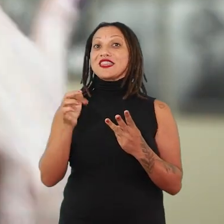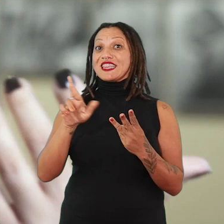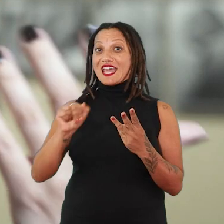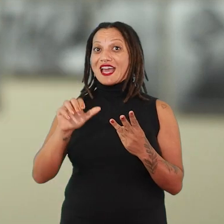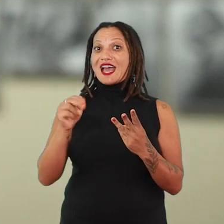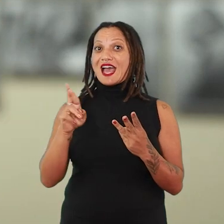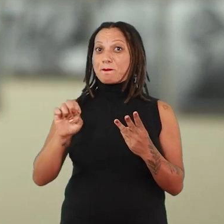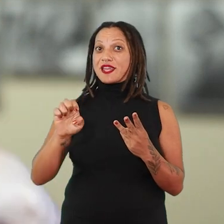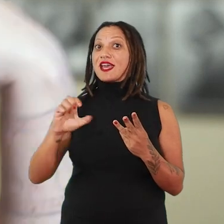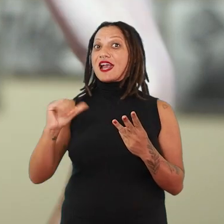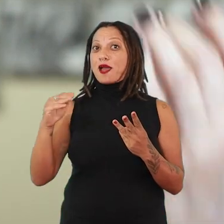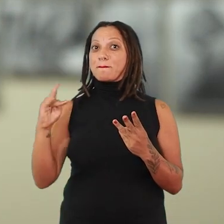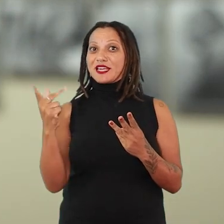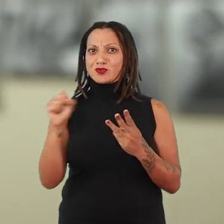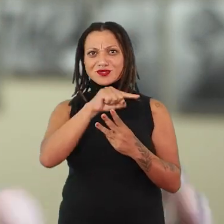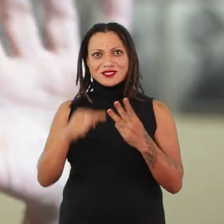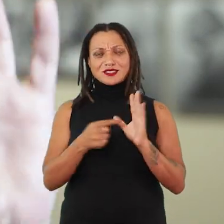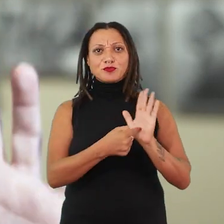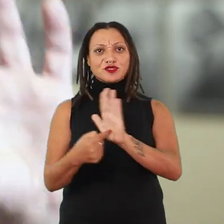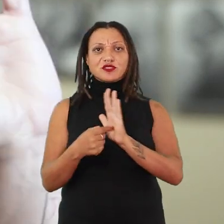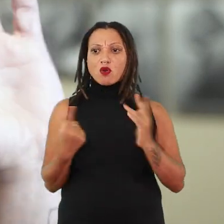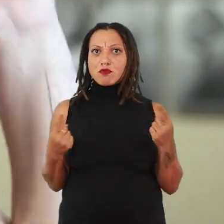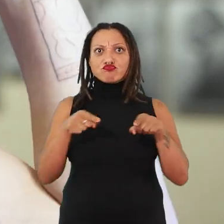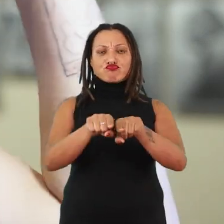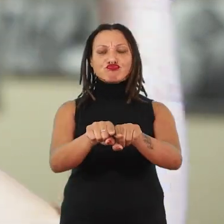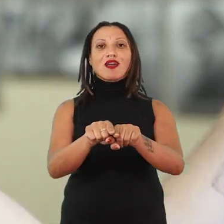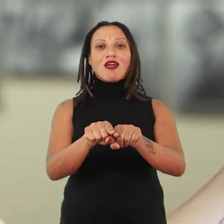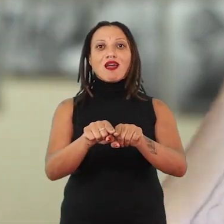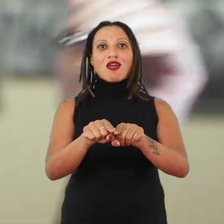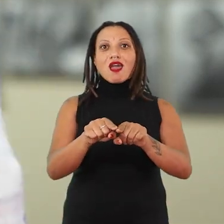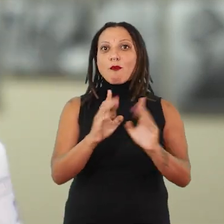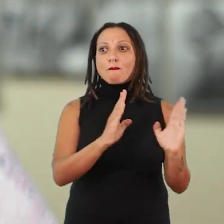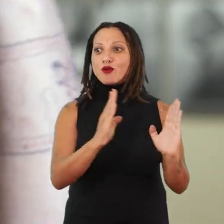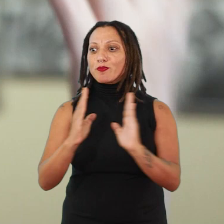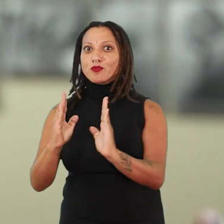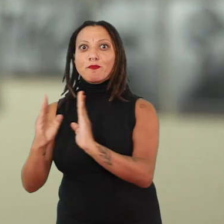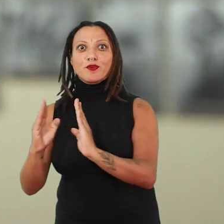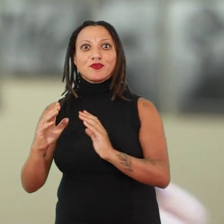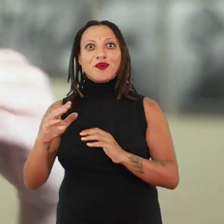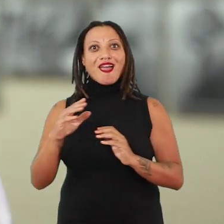como uma ponte entre tempos. Porque a gente está olhando para uma artista de um outro território